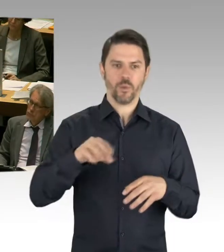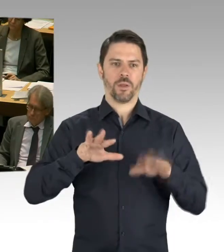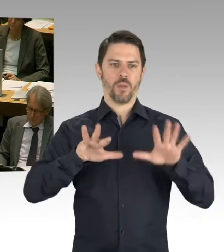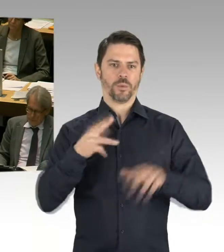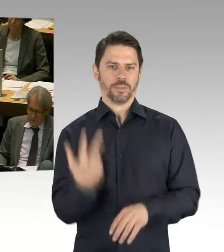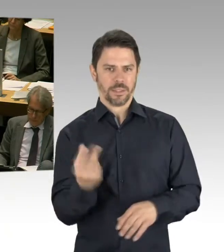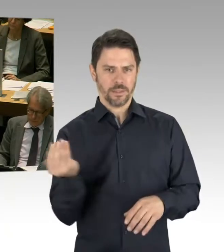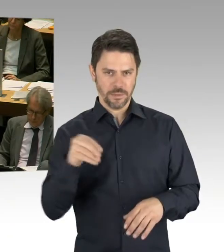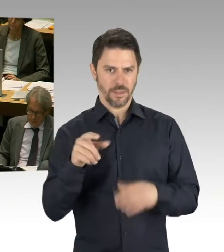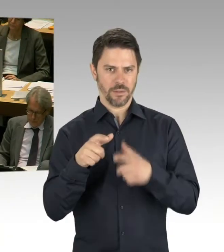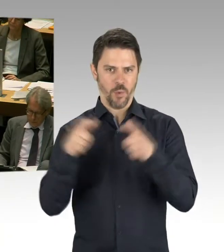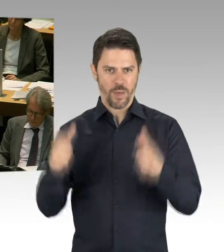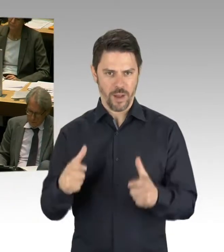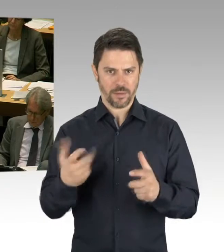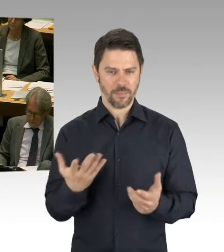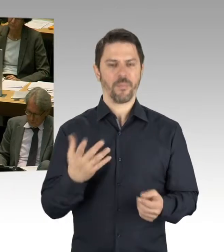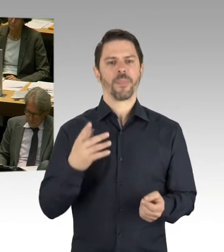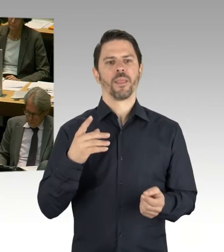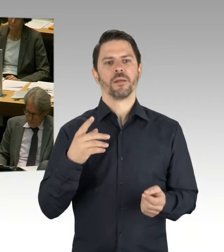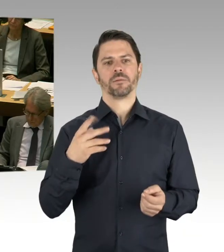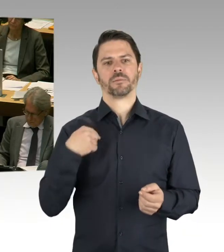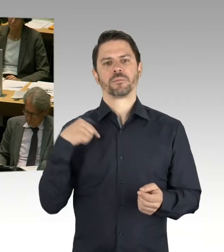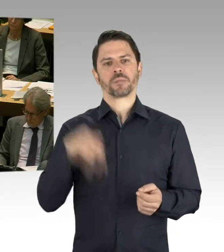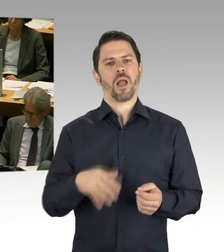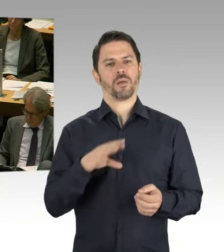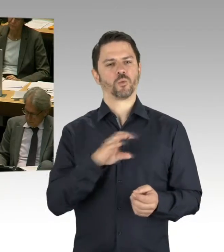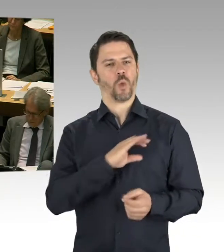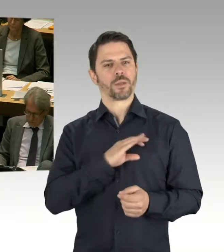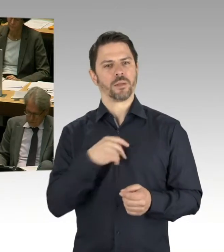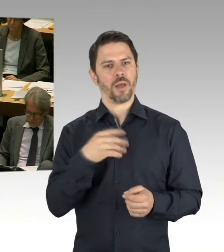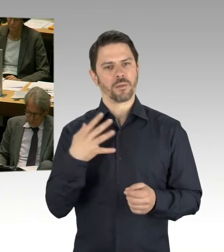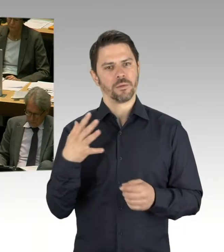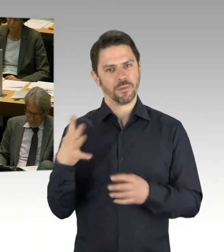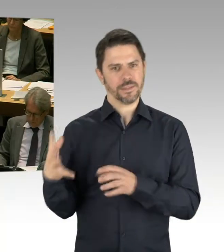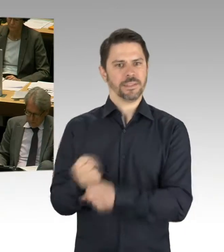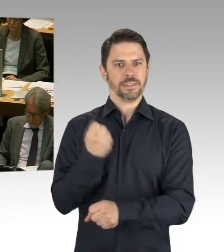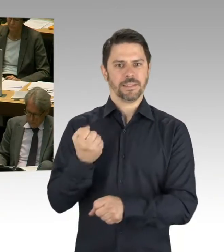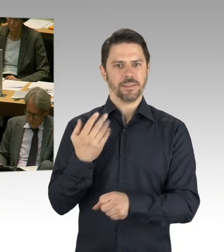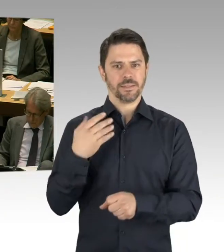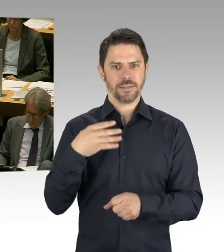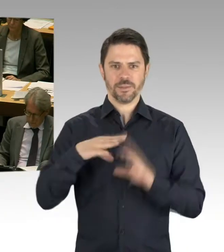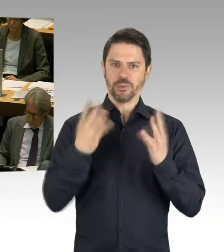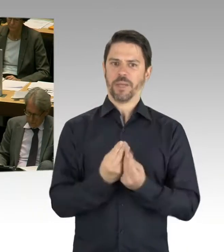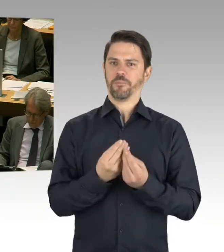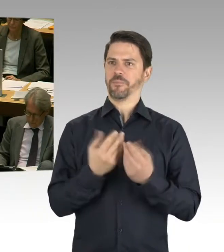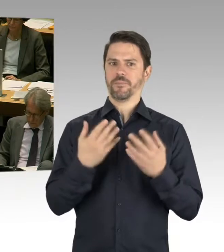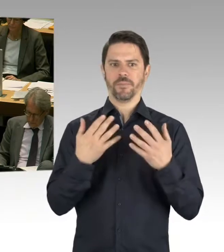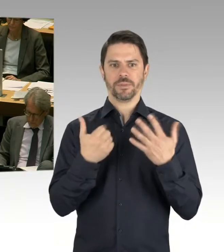Das haben wir in einem umfangreichen partizipativen Prozess auf den Weg gebracht, gemeinsam auch mit der Senatsverwaltung